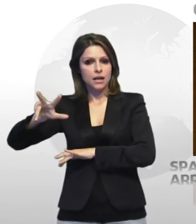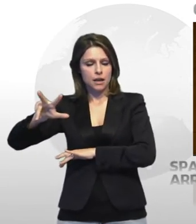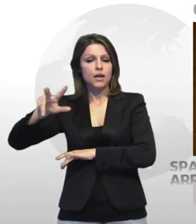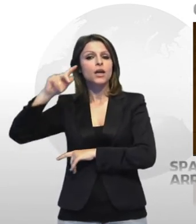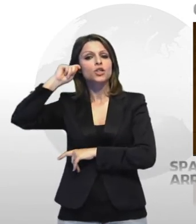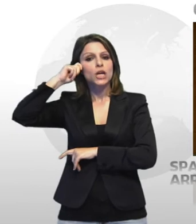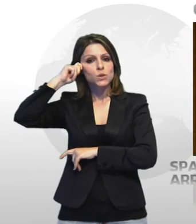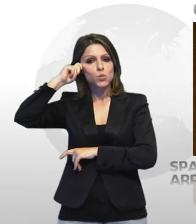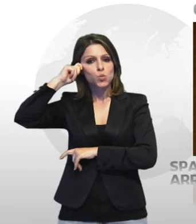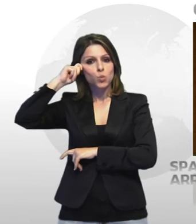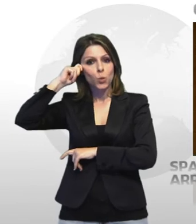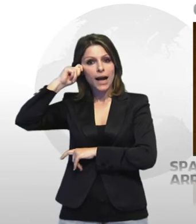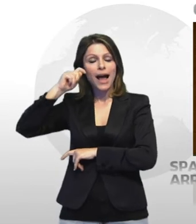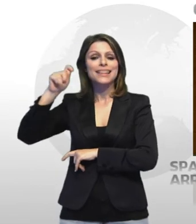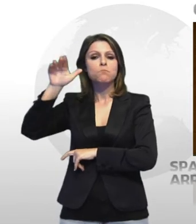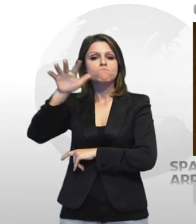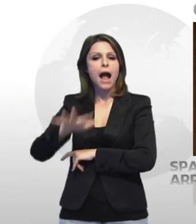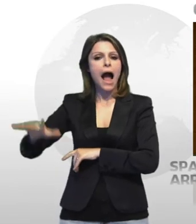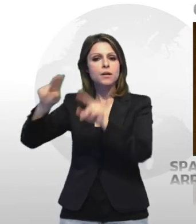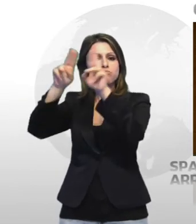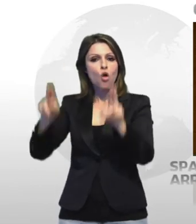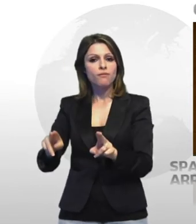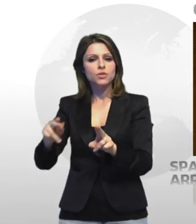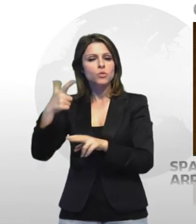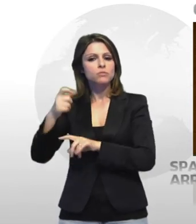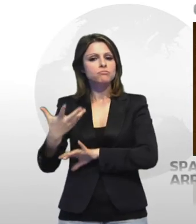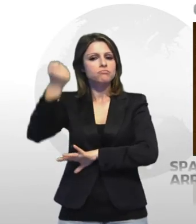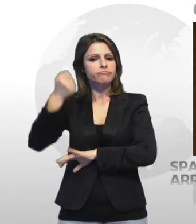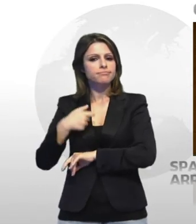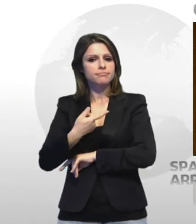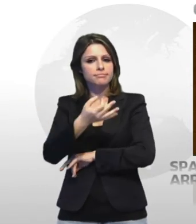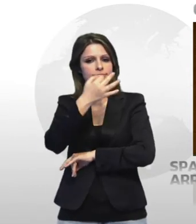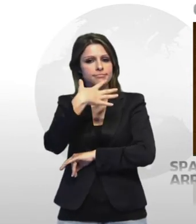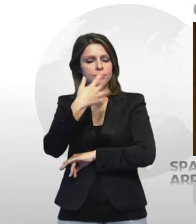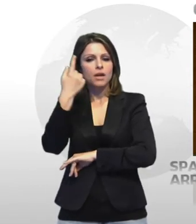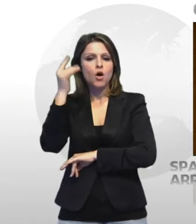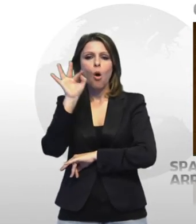responsabili di detenzione di sostanze stupefacenti ai fini di spaccio i due